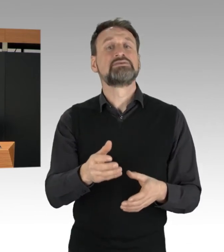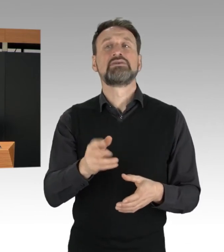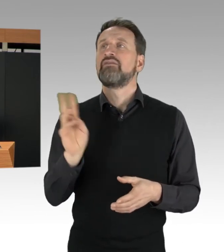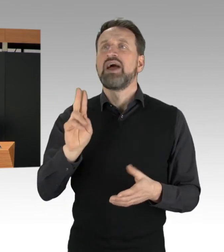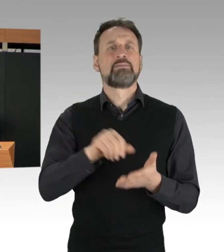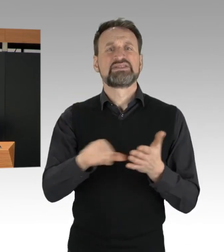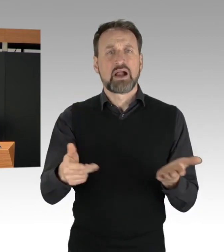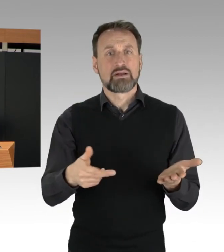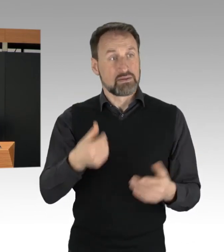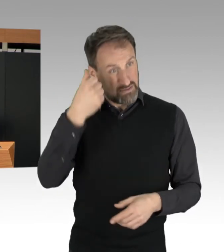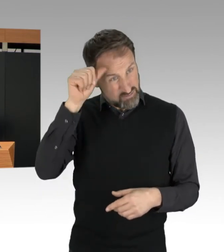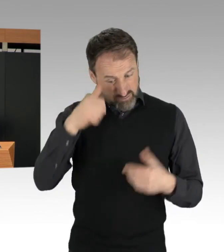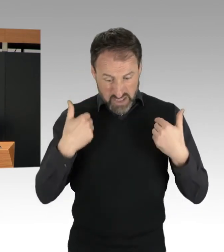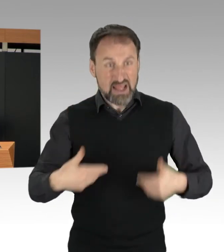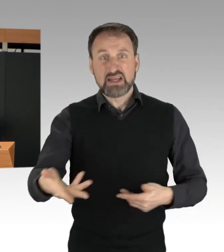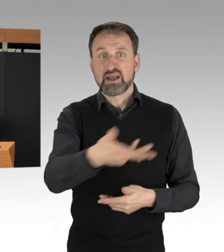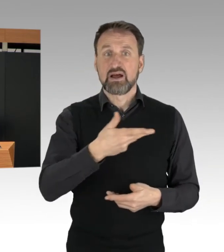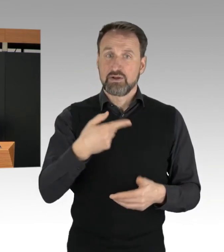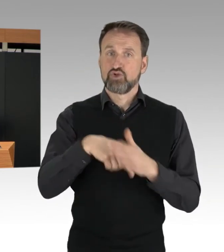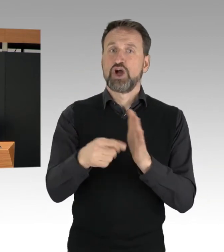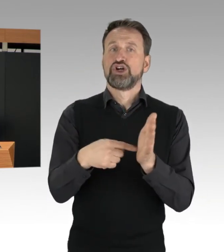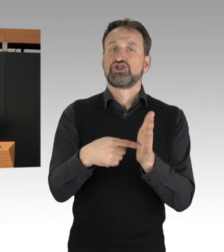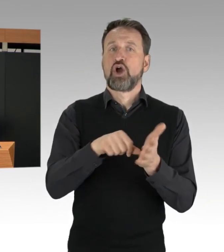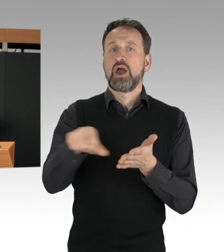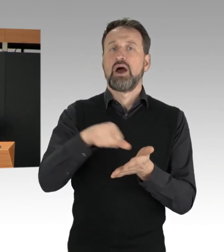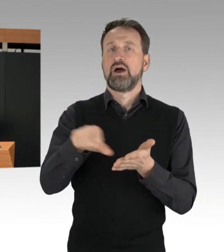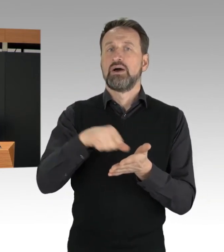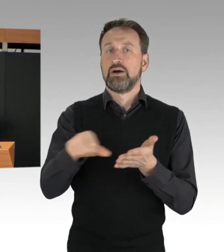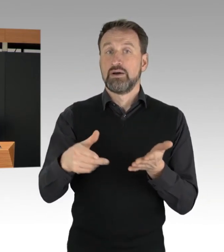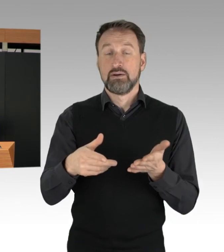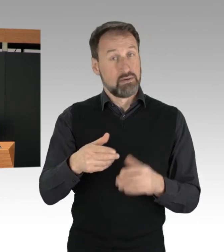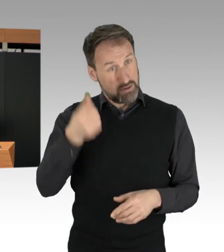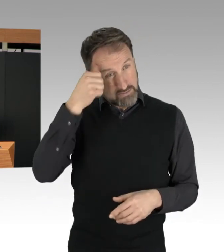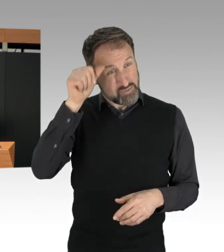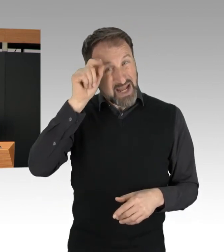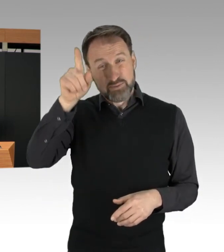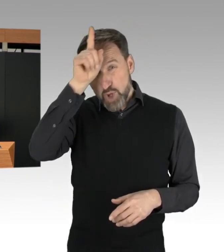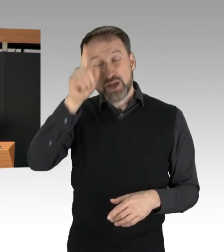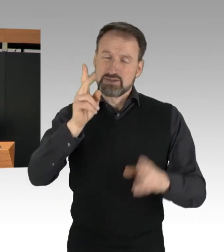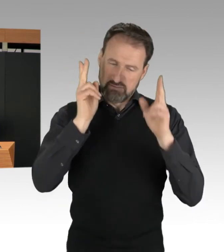Die Polizei Berlin bereitet sich umfangreich vor und wird auch zukünftig